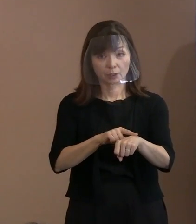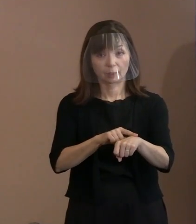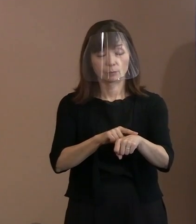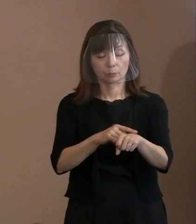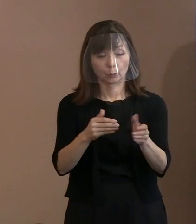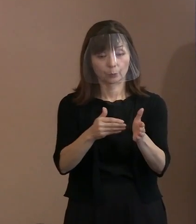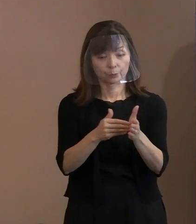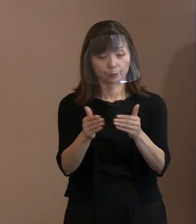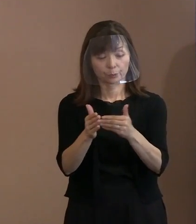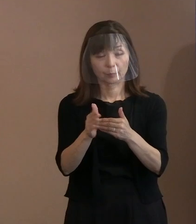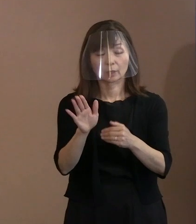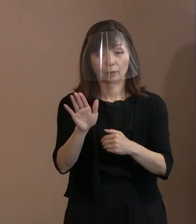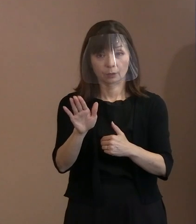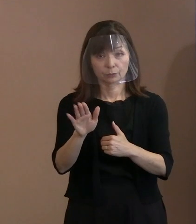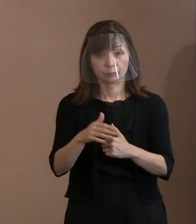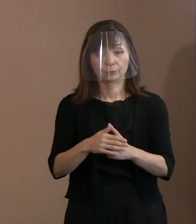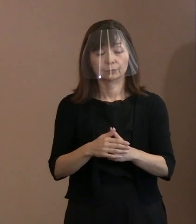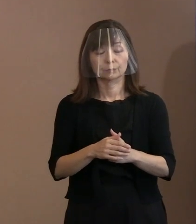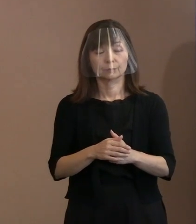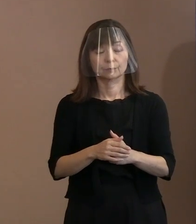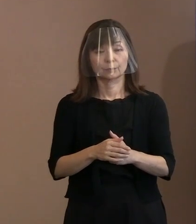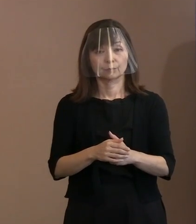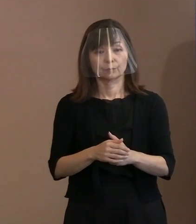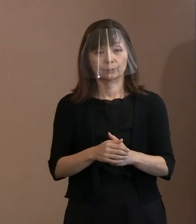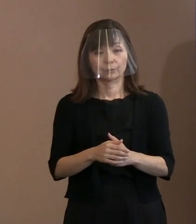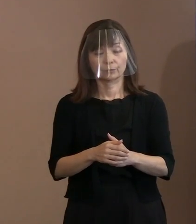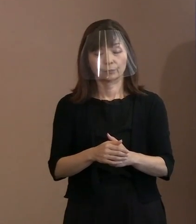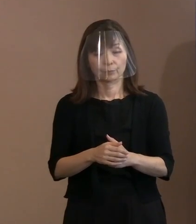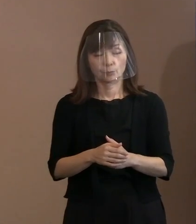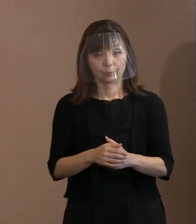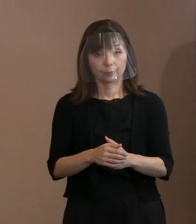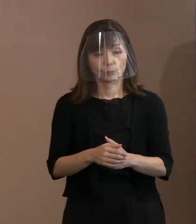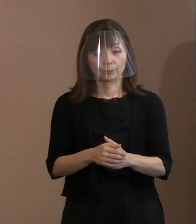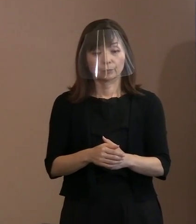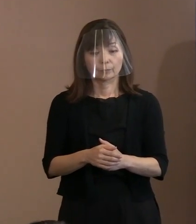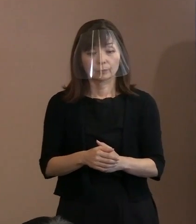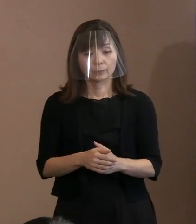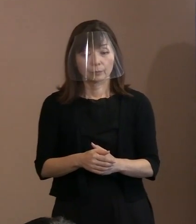入れるということで､ 様々工夫していますけれども｡